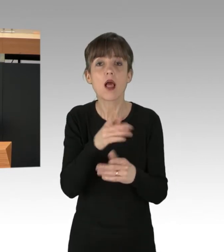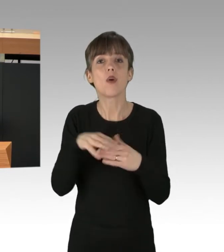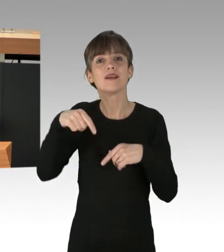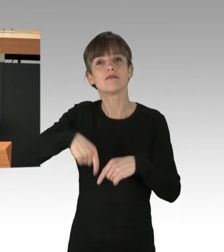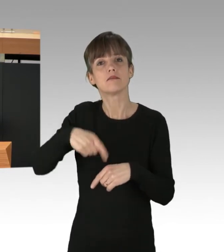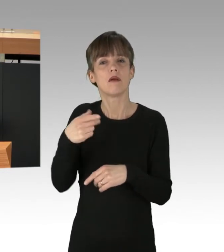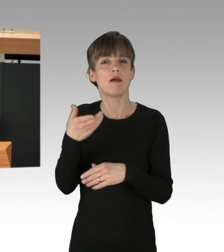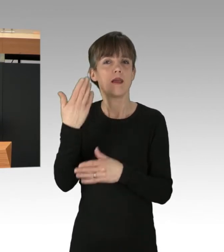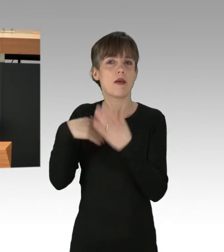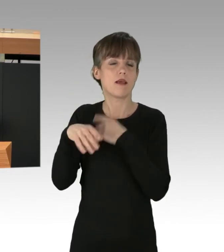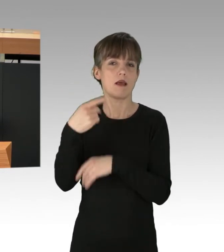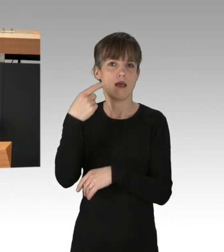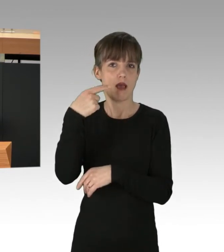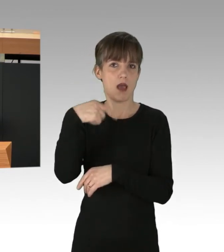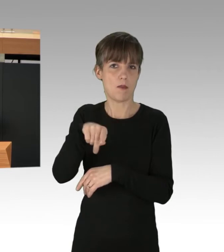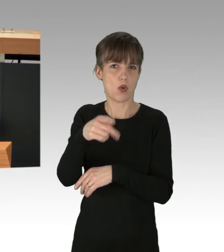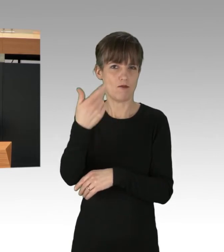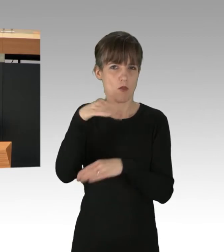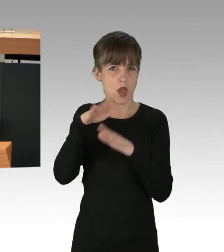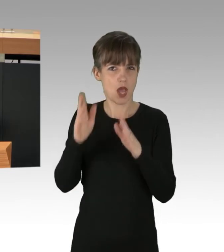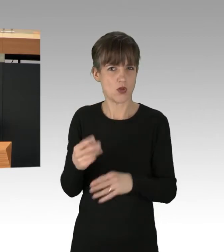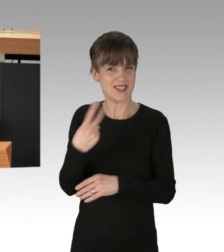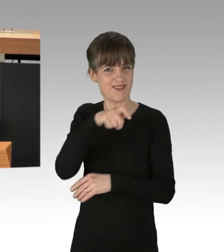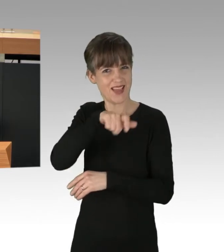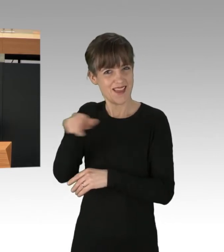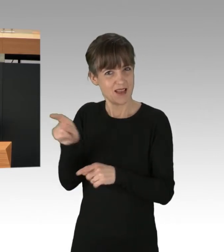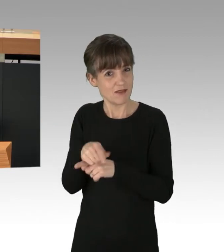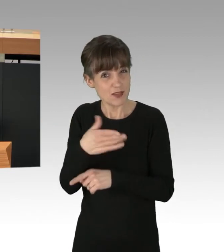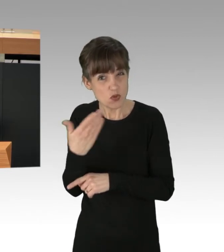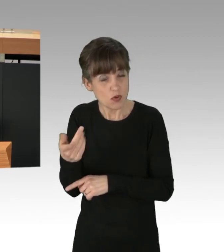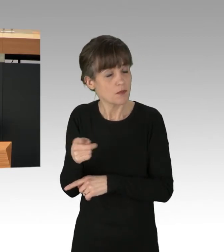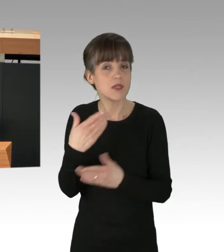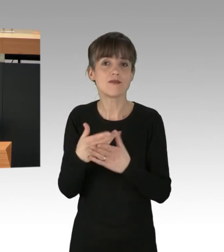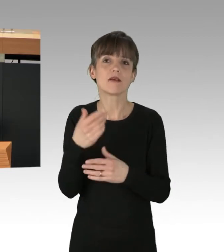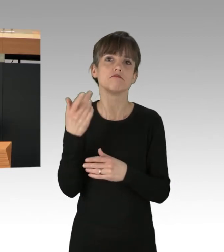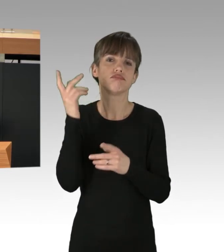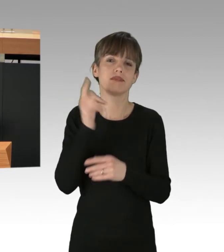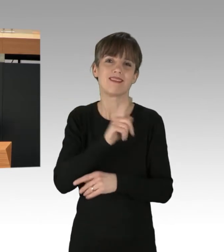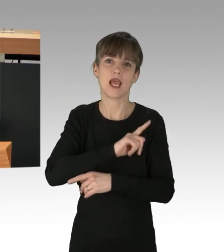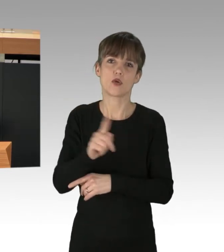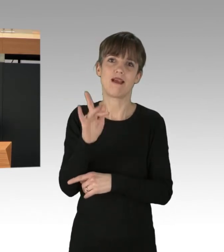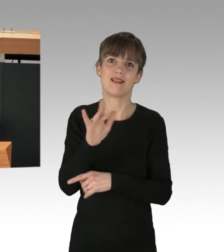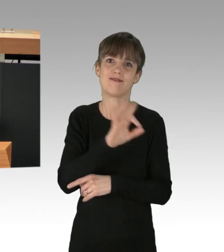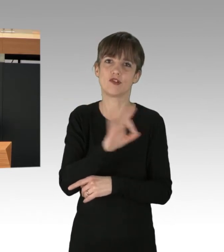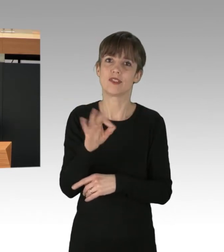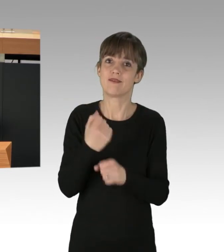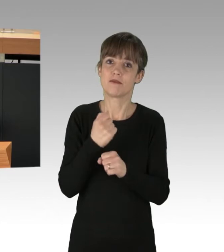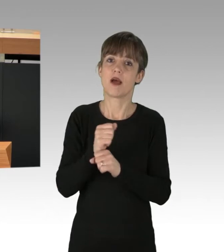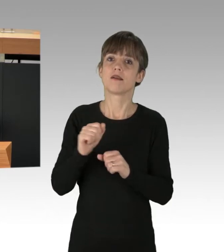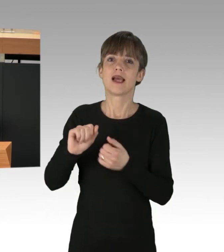Canan Bayram und Hakan Taș. Deshalb unterstützten Tausende AntifaschistInnen die Kampagne des Berliner Bündnis gegen Rechts.